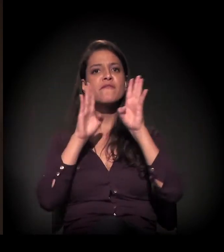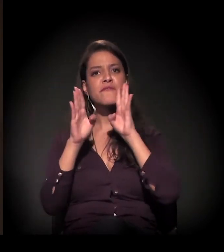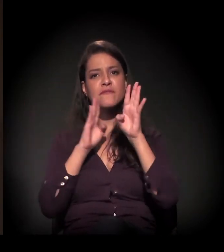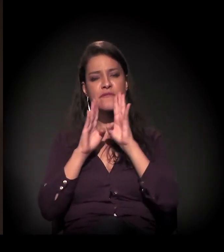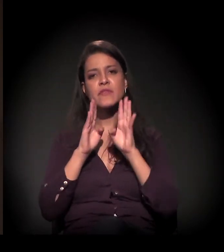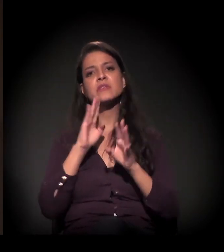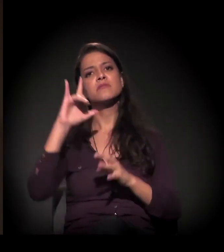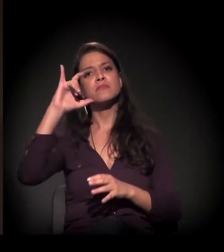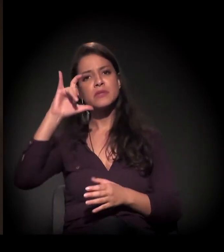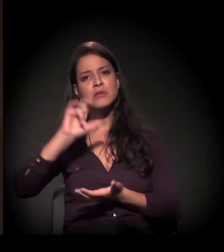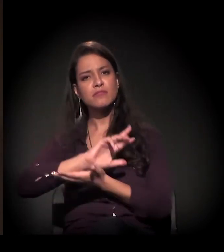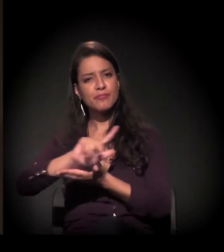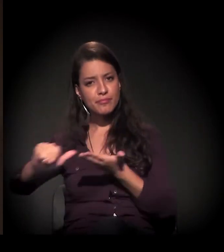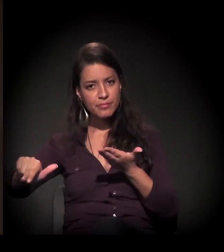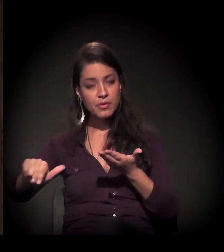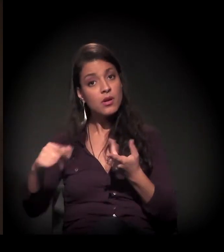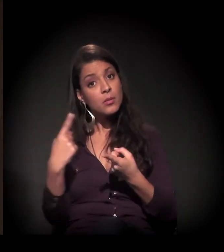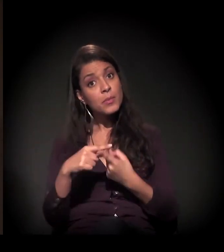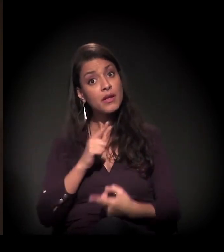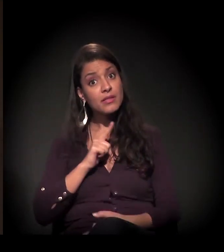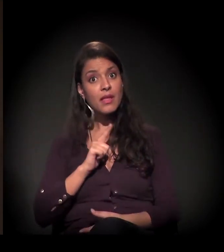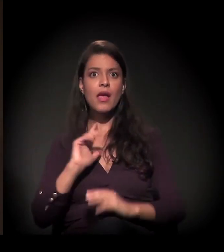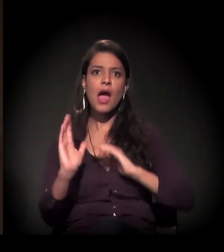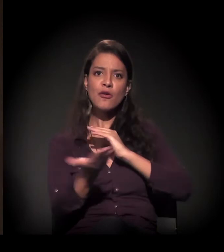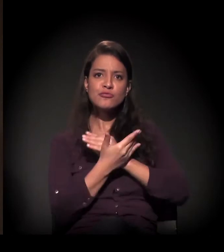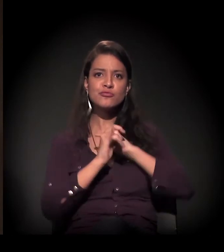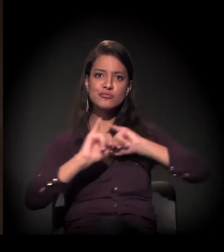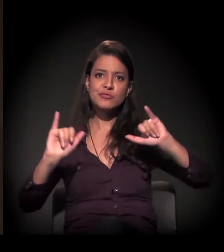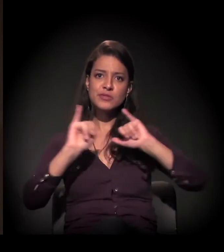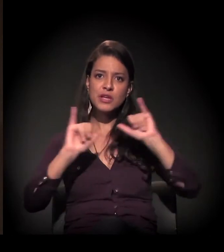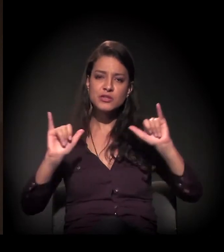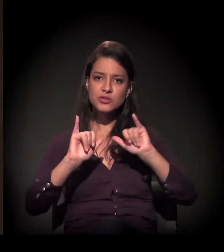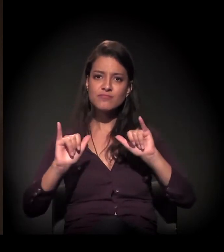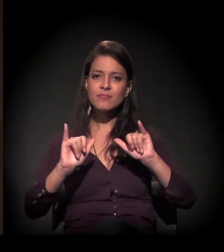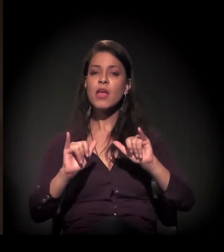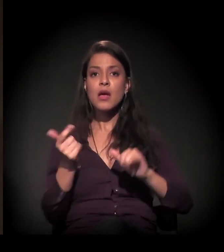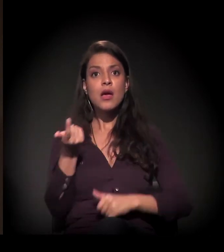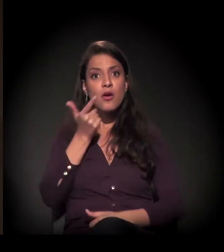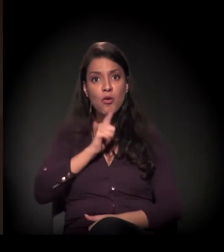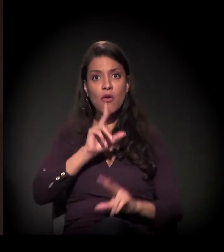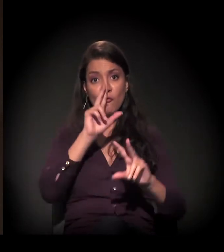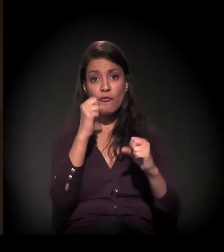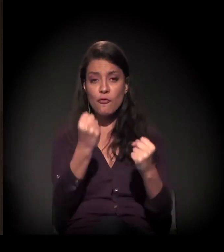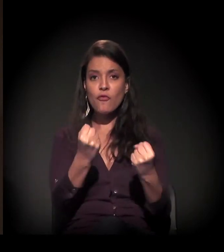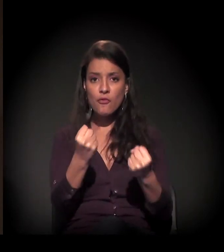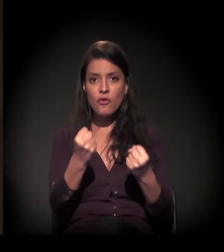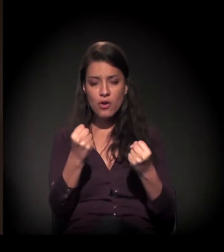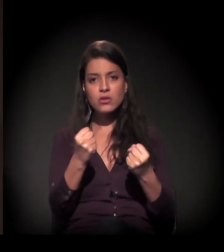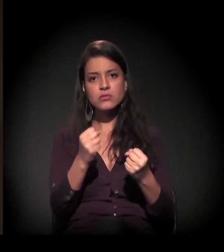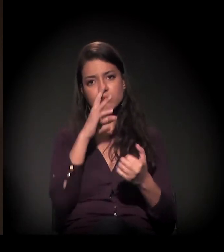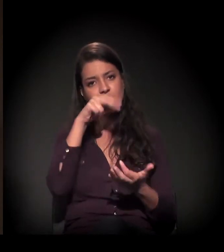porque neste momento a gente conta com o apoio das mídias sociais para poder fortalecer esse processo de resistência,